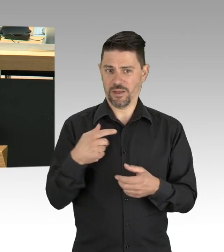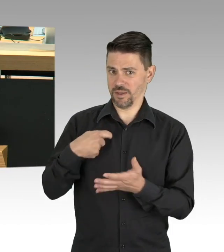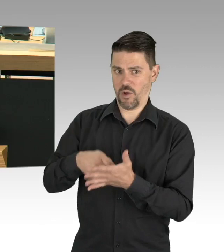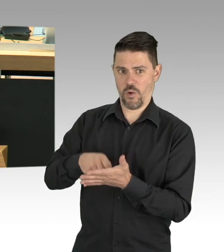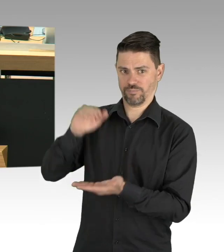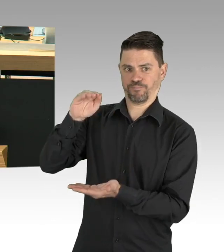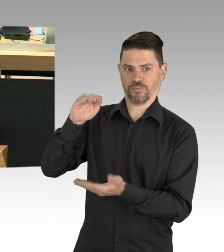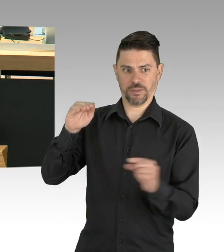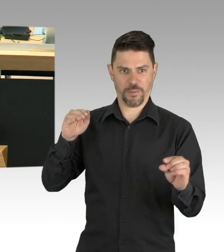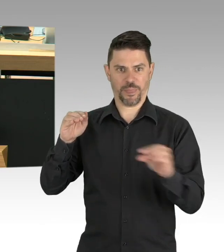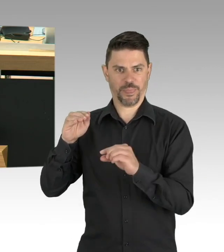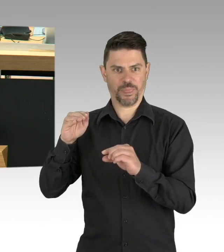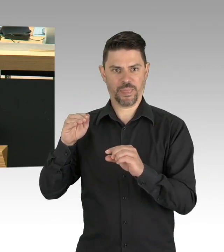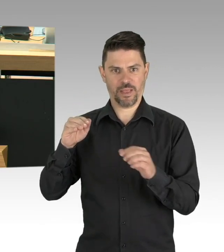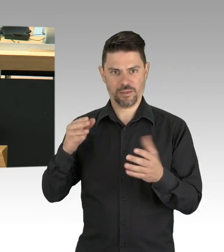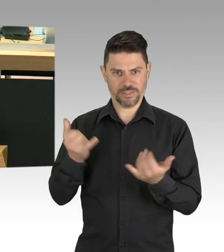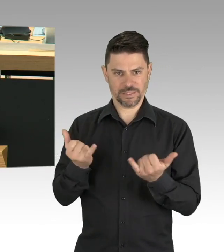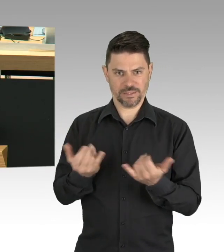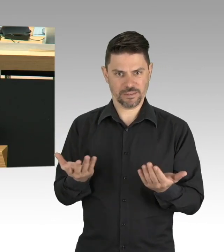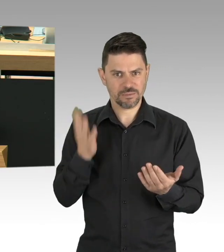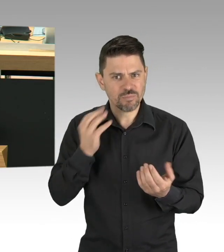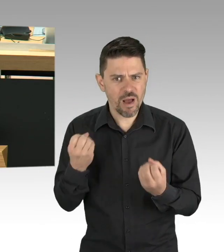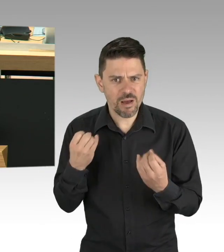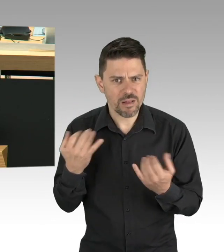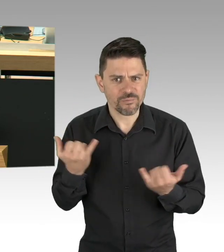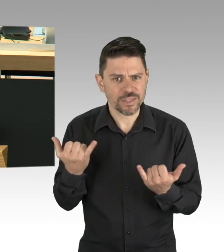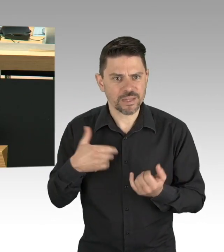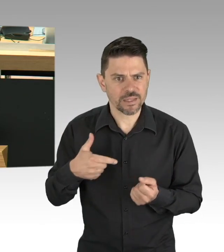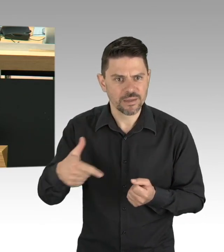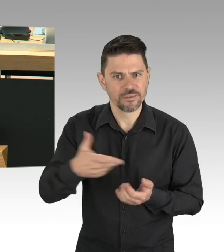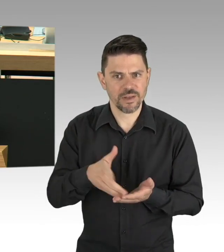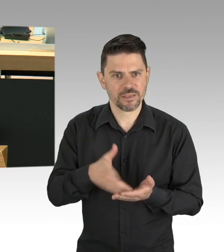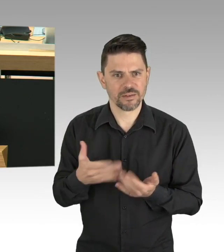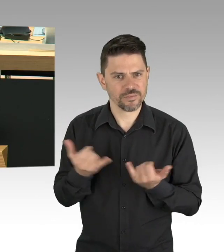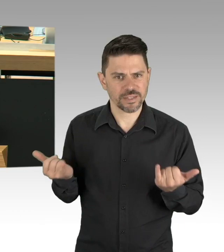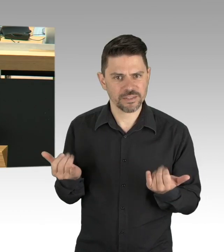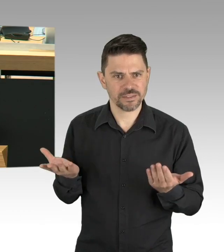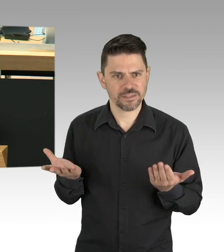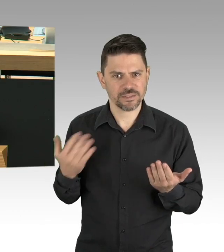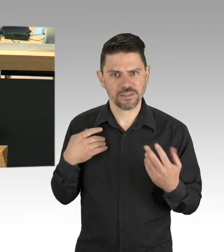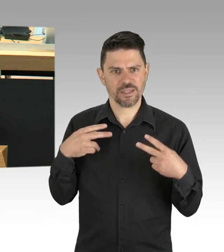da hängen ganze Familien dran und die brauchen jetzt, jetzt eine verlässliche Perspektive,